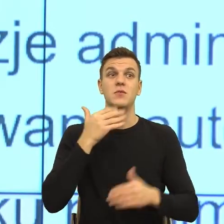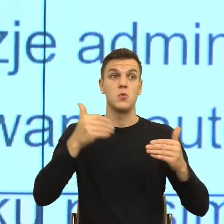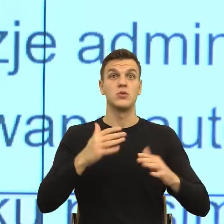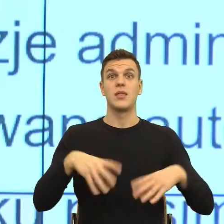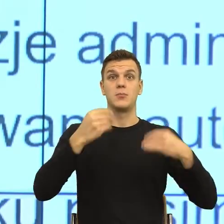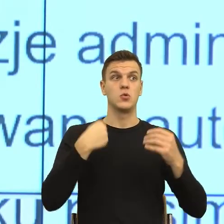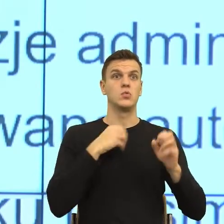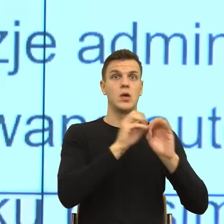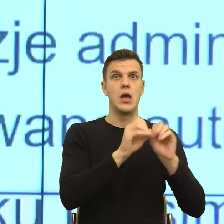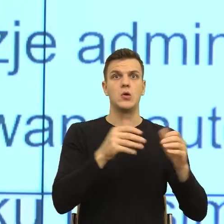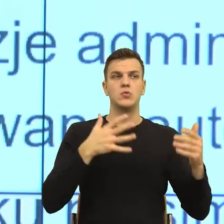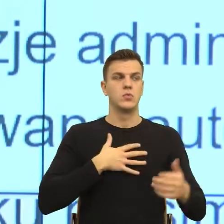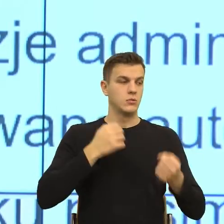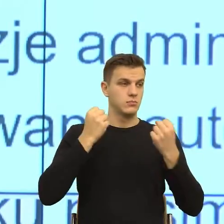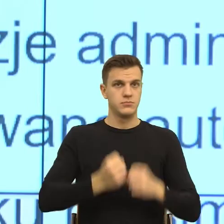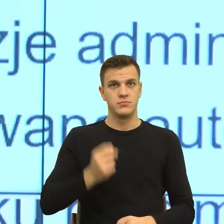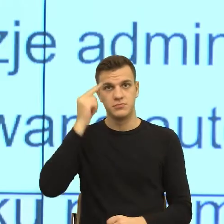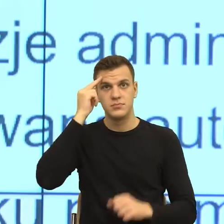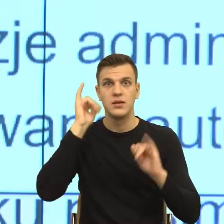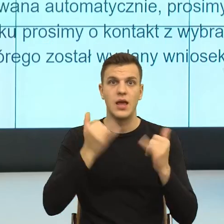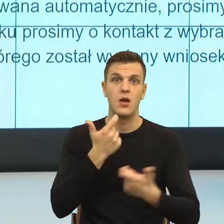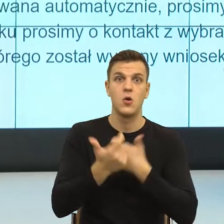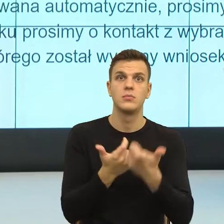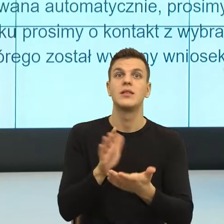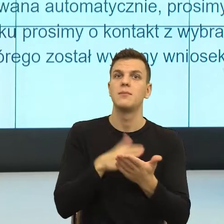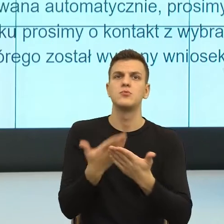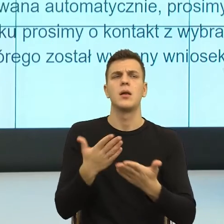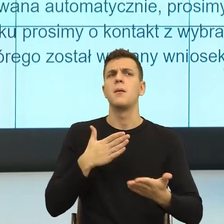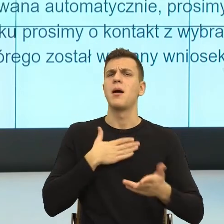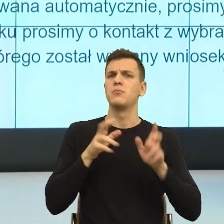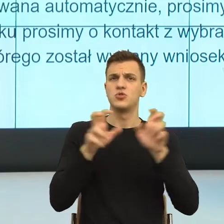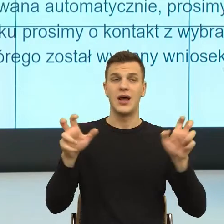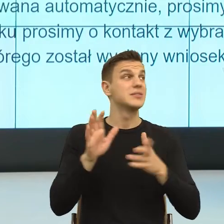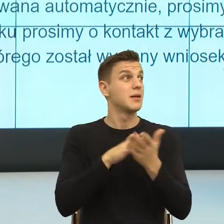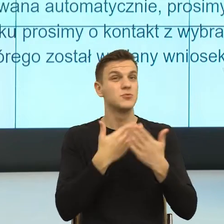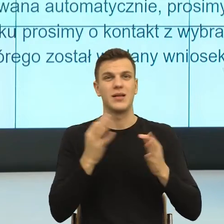No, bo teraz wyobraźcie sobie Państwo, że mielibyśmy więcej czasu i próbujemy to pismo napisać według tych postulatów,